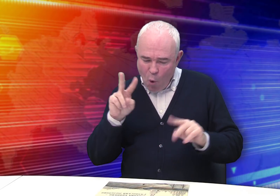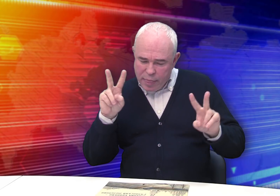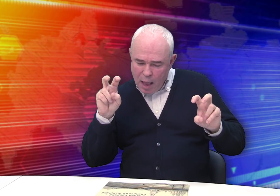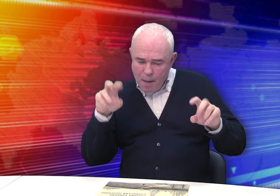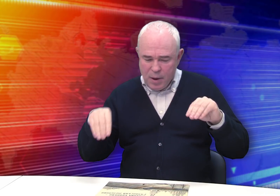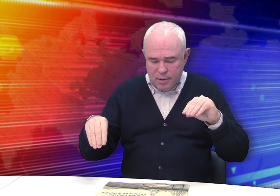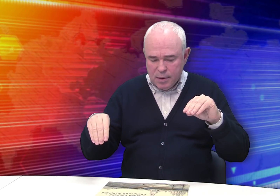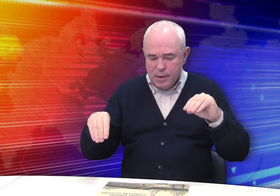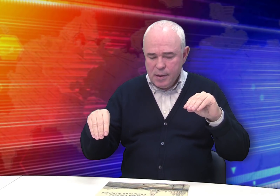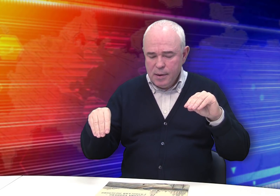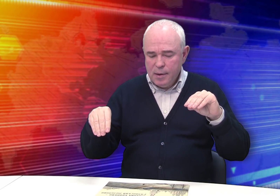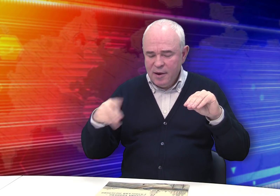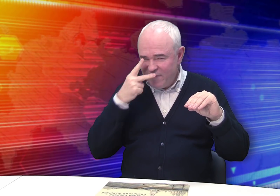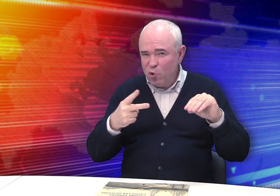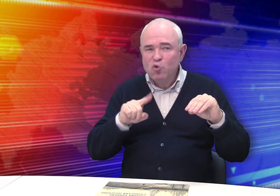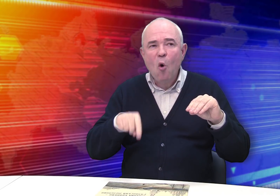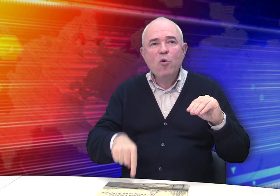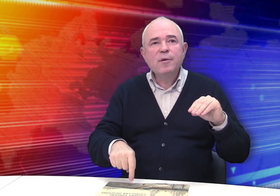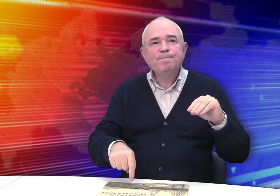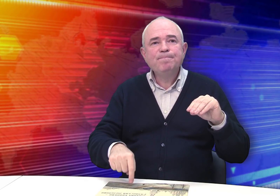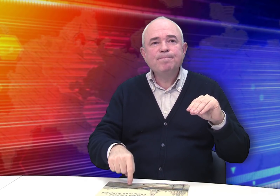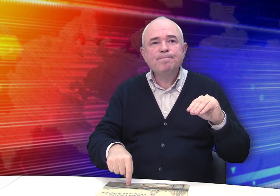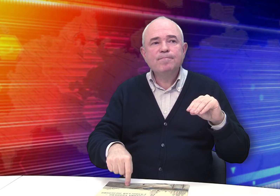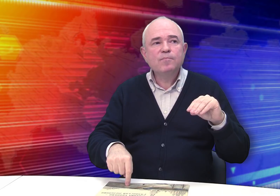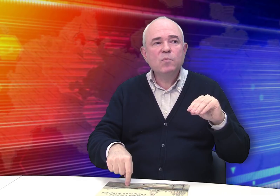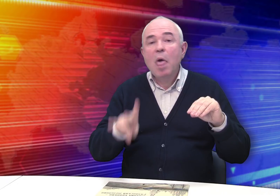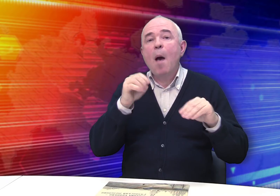По темам его работ видно, что он был не из тех: